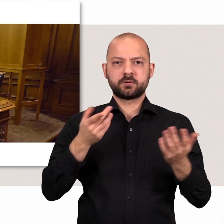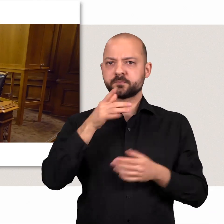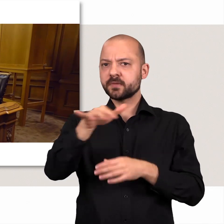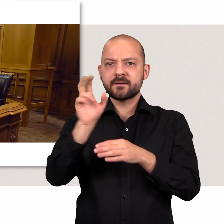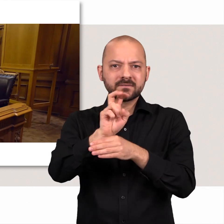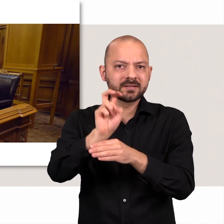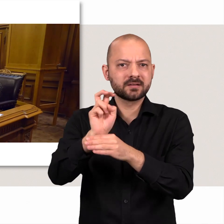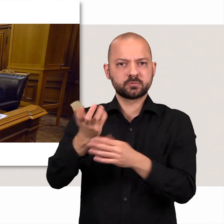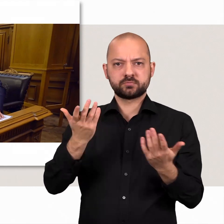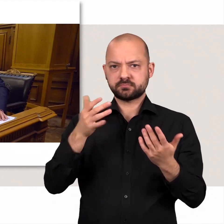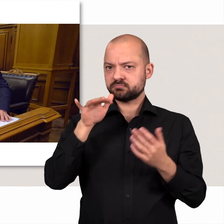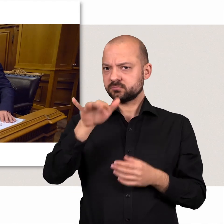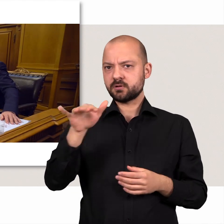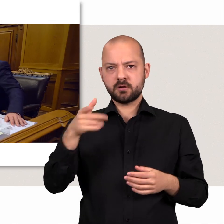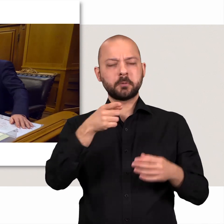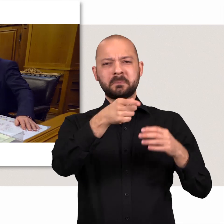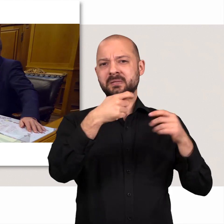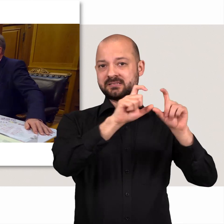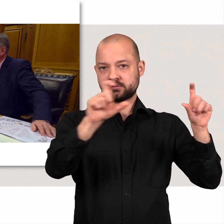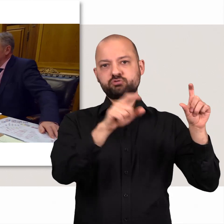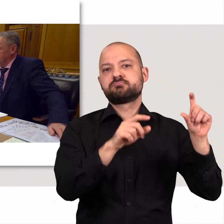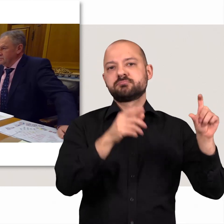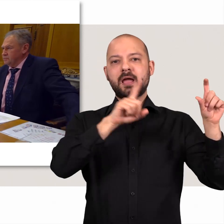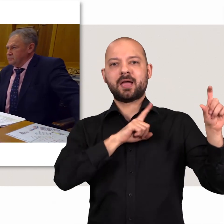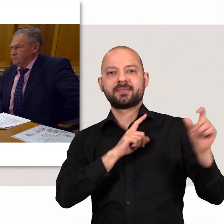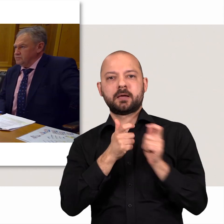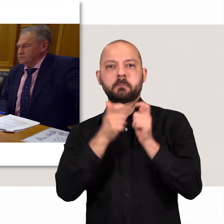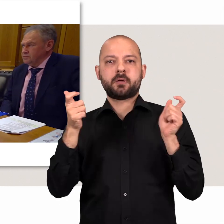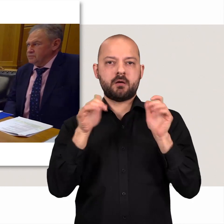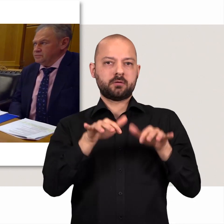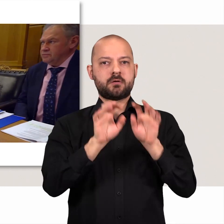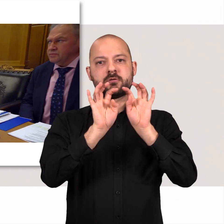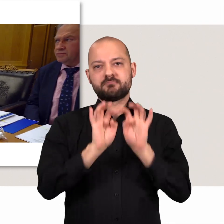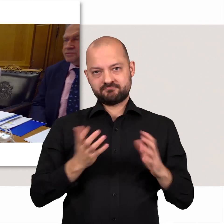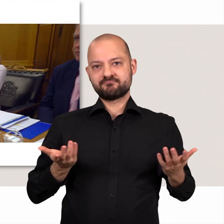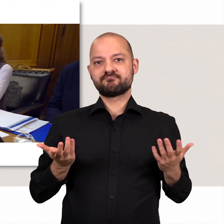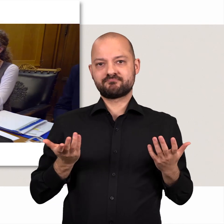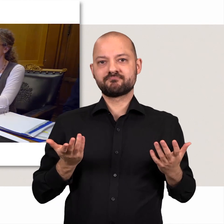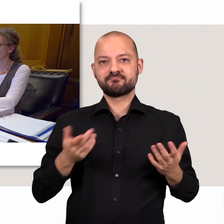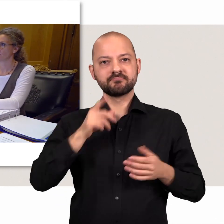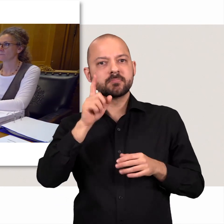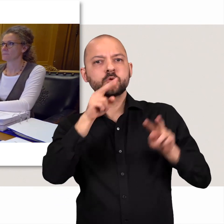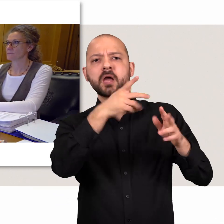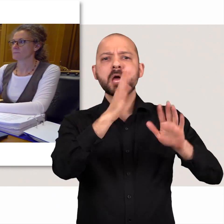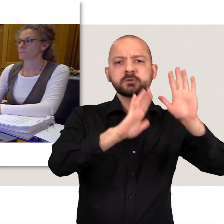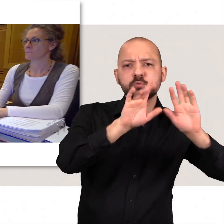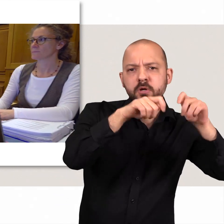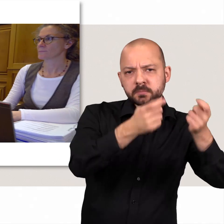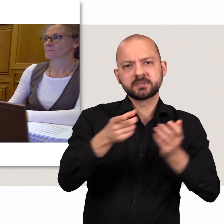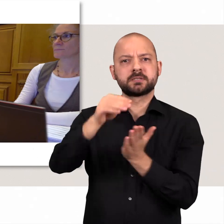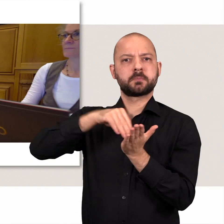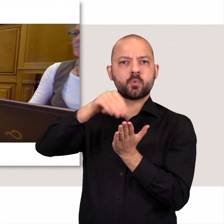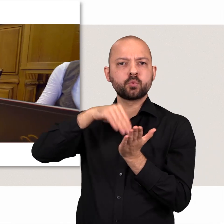Deren Vertreterinnen und Vertreter sitzen auf einer eigenen Bank neben dem Präsidium. Dort werden zum Beispiel die Abstimmungsergebnisse protokolliert.